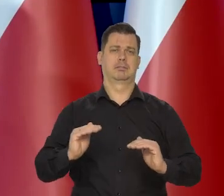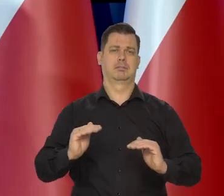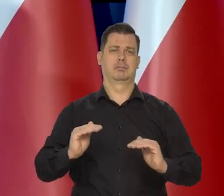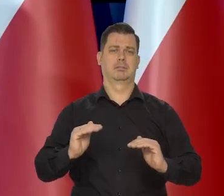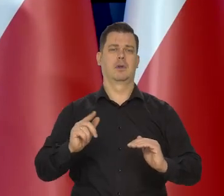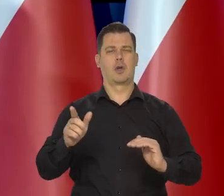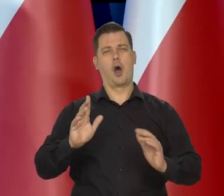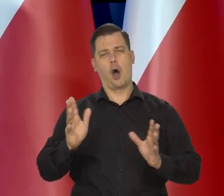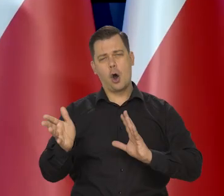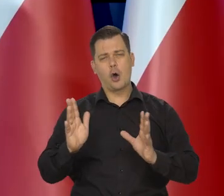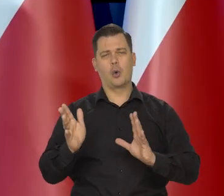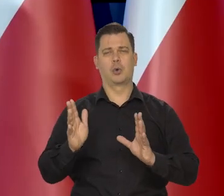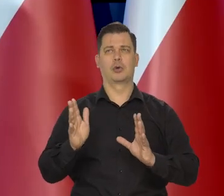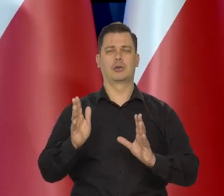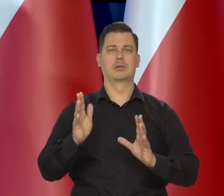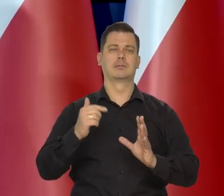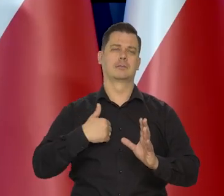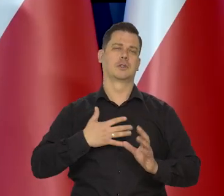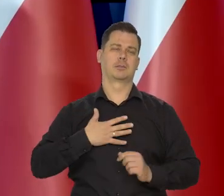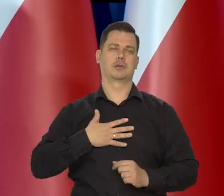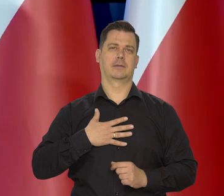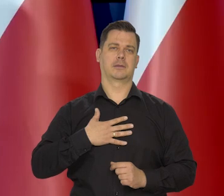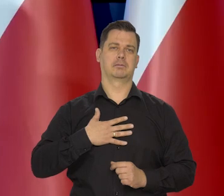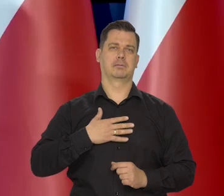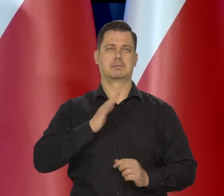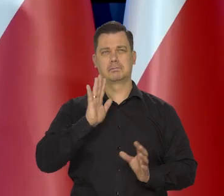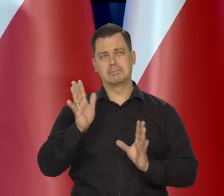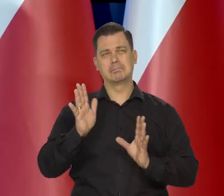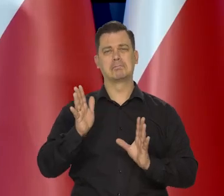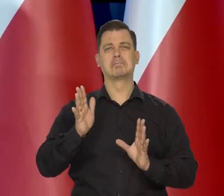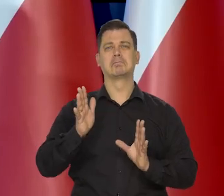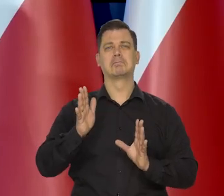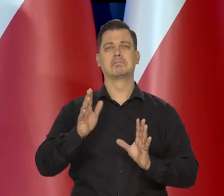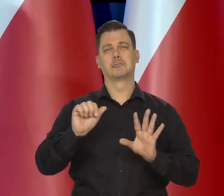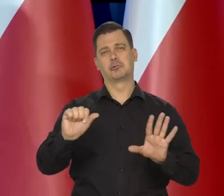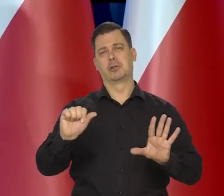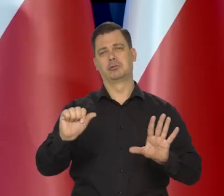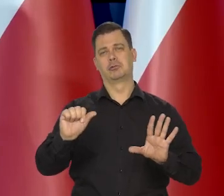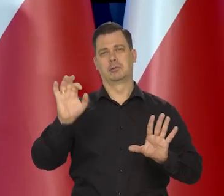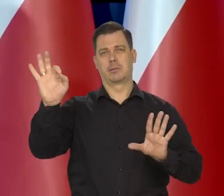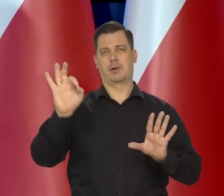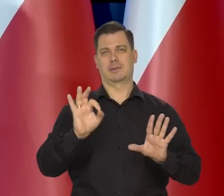właśnie, że możliwa jest inflacja na poziomie 6%,